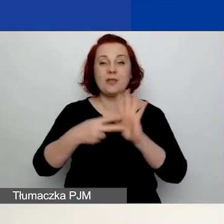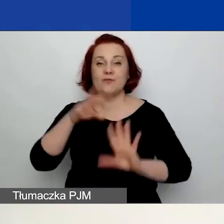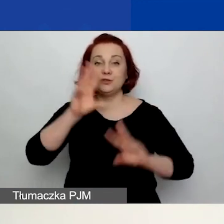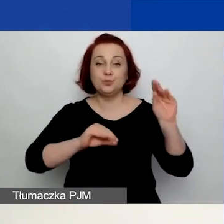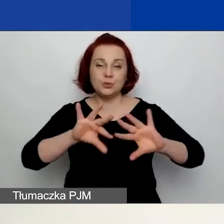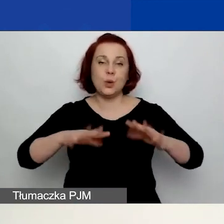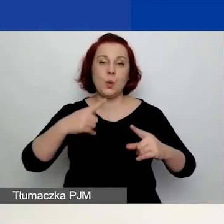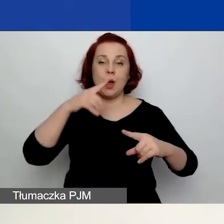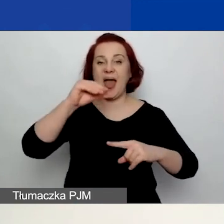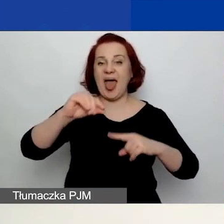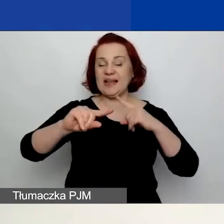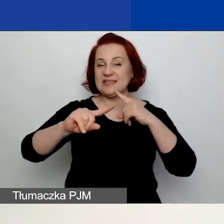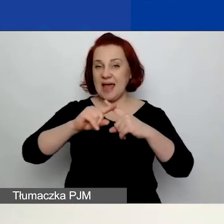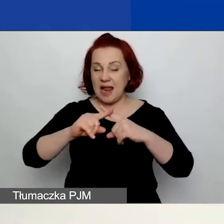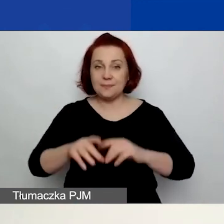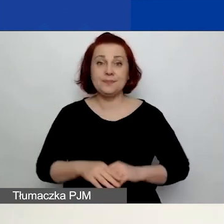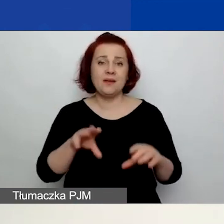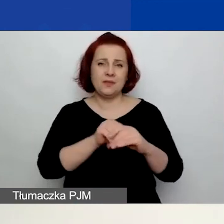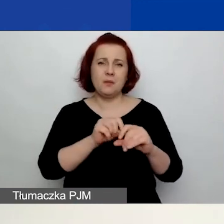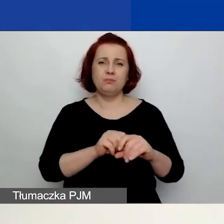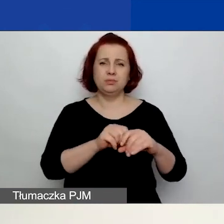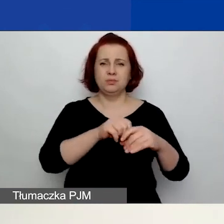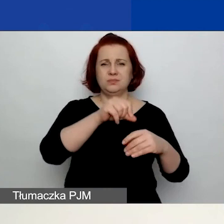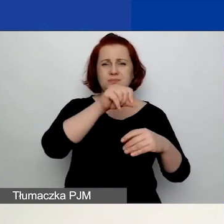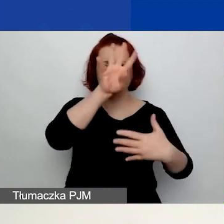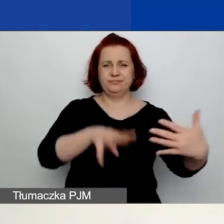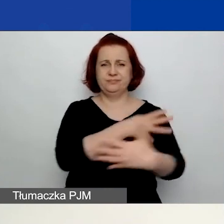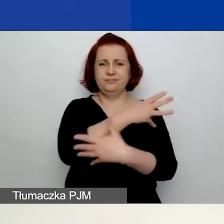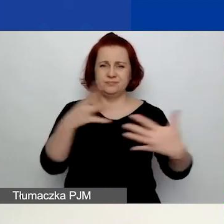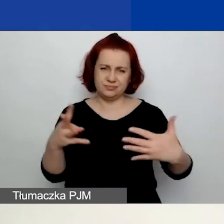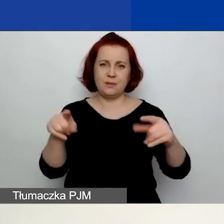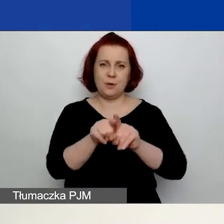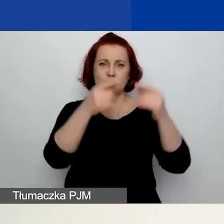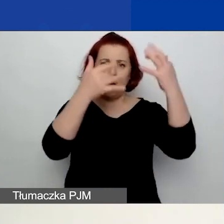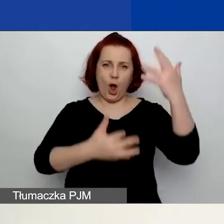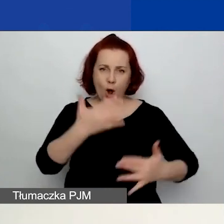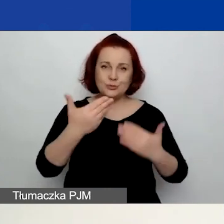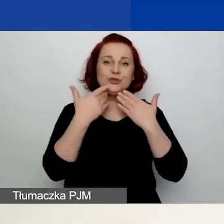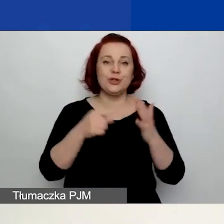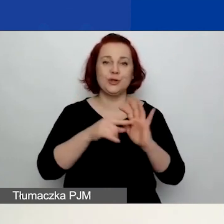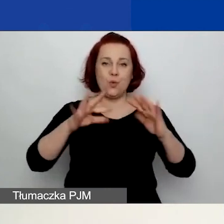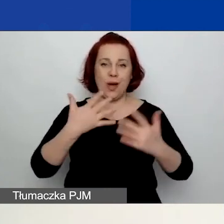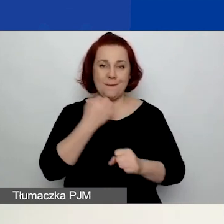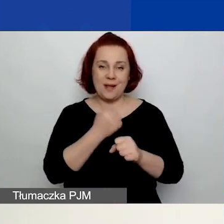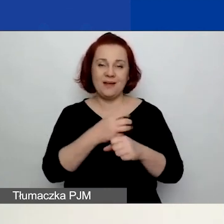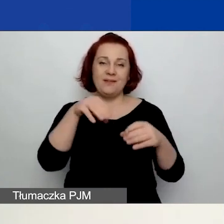Są w nim zaszyte formuły, więc również mamy nadzieję, że ten plik ułatwi państwu pracę. Tam są formuły, są warunki,